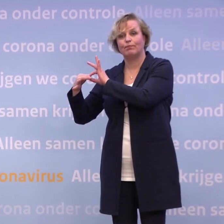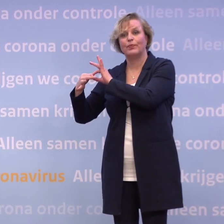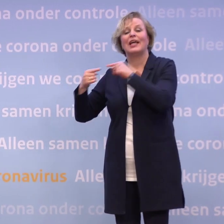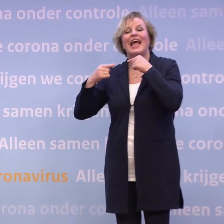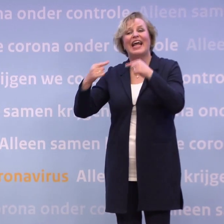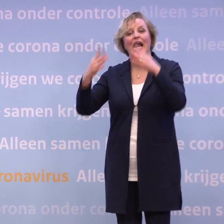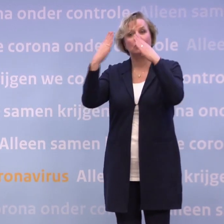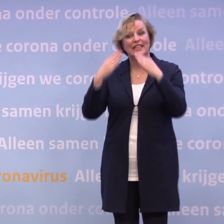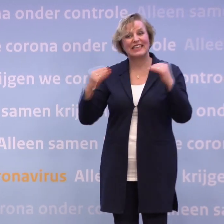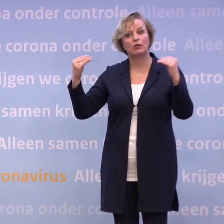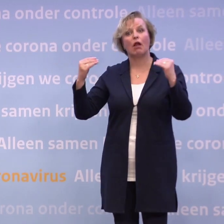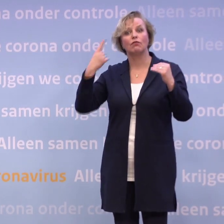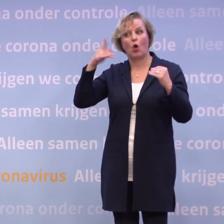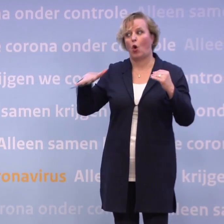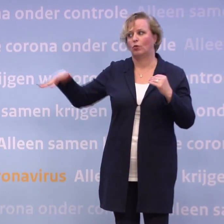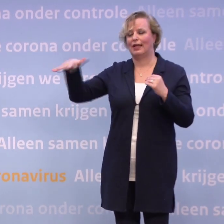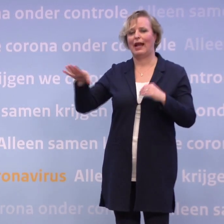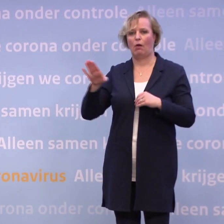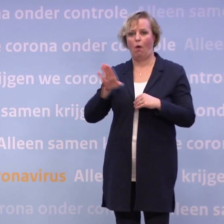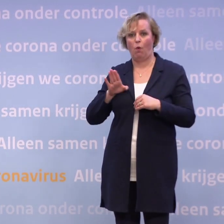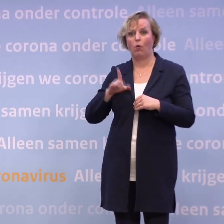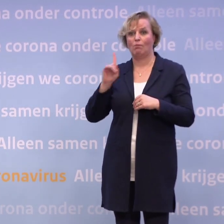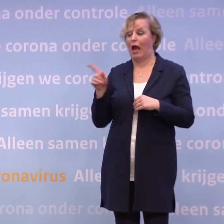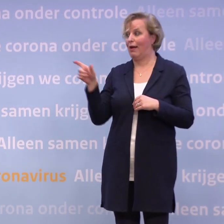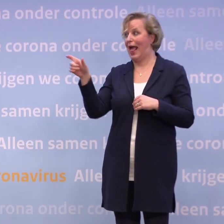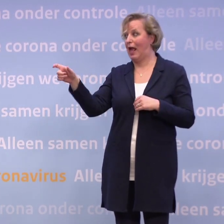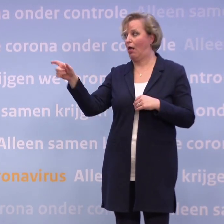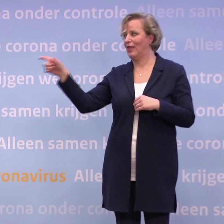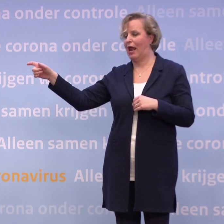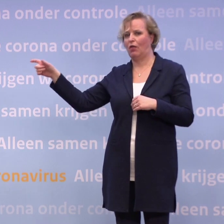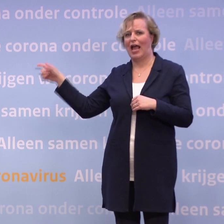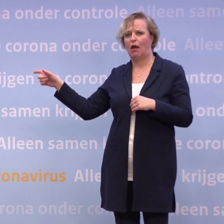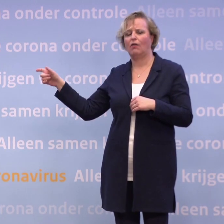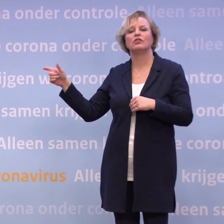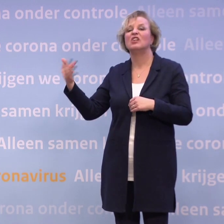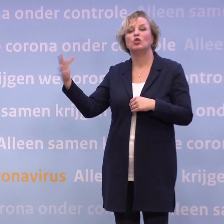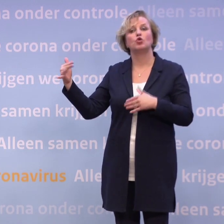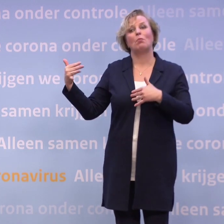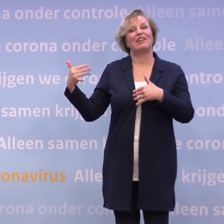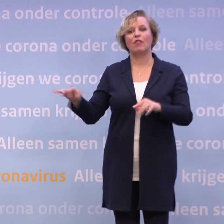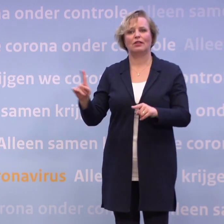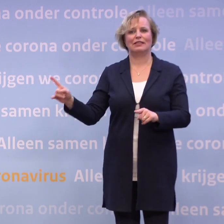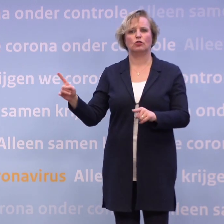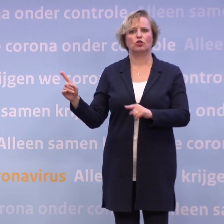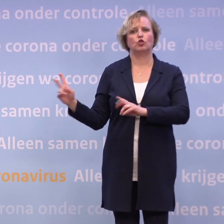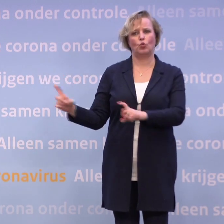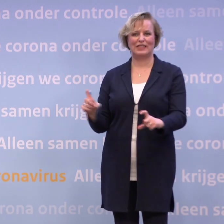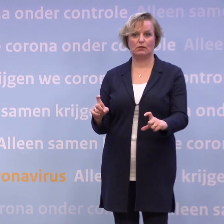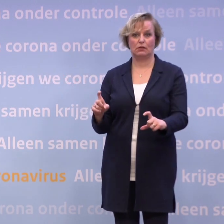...geldt dat ook binnen het Koninkrijk. Maar als een van de eilanden... Sommige eilanden willen geen toeristen, daarom staan ze op oranje. Maar de eilanden die wel toeristen willen...